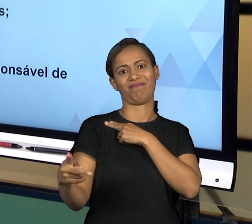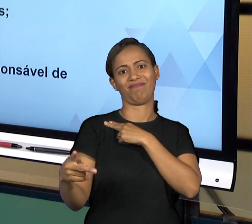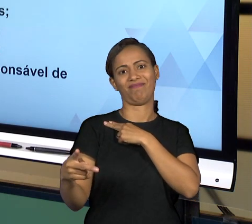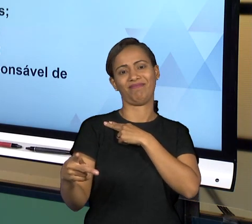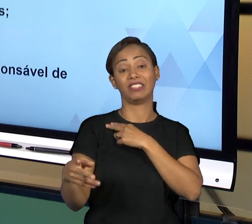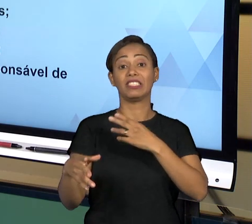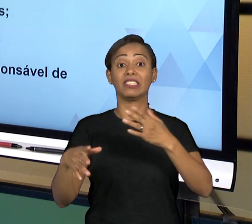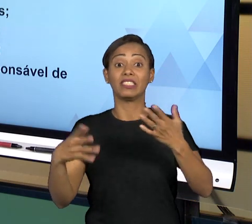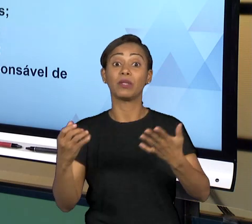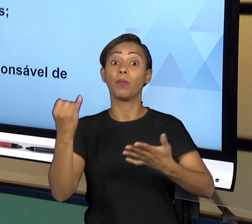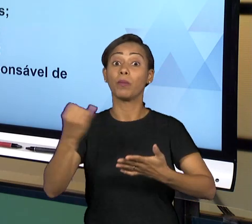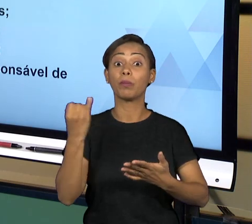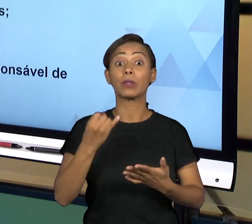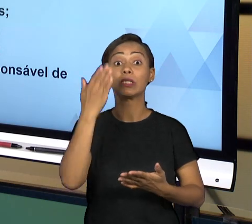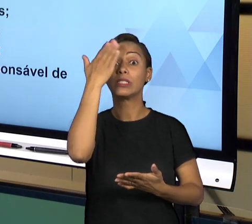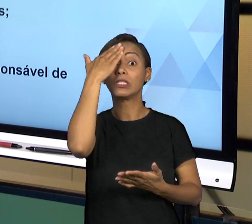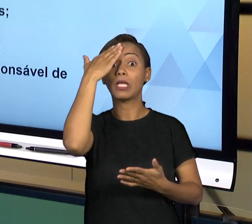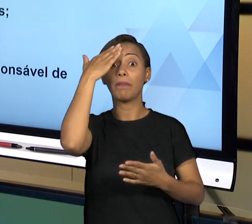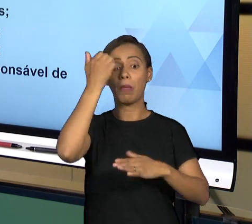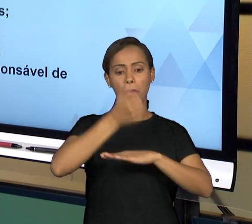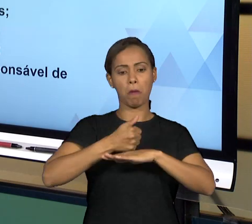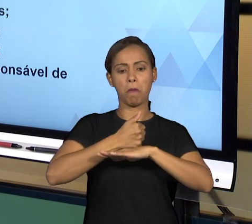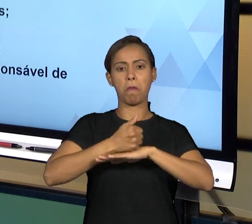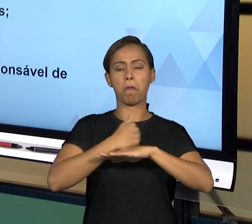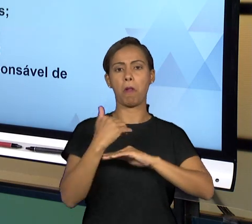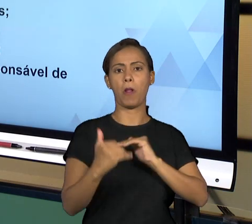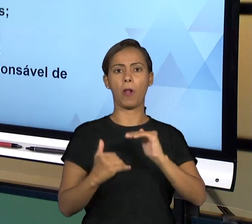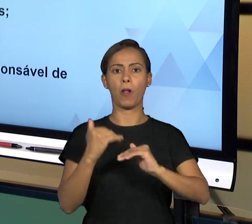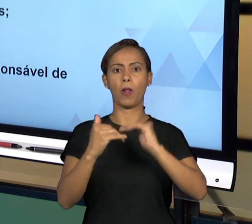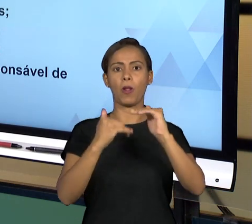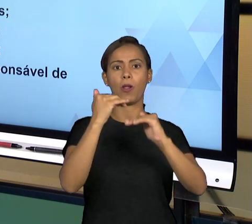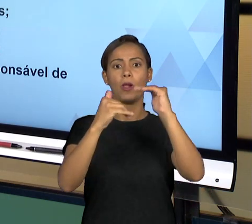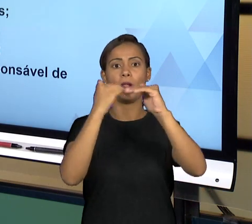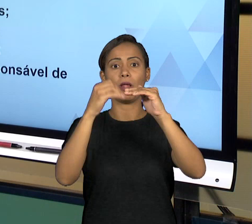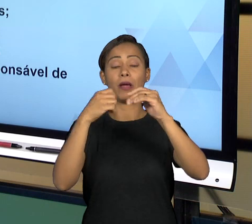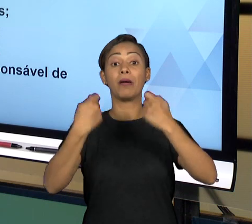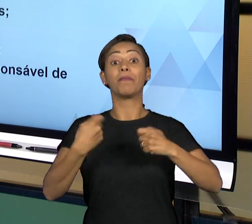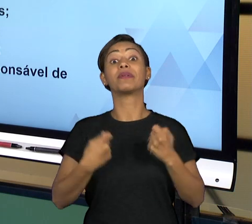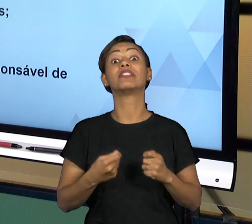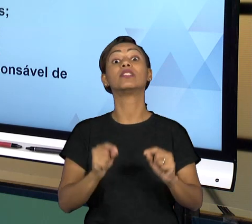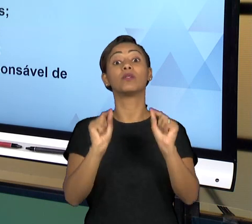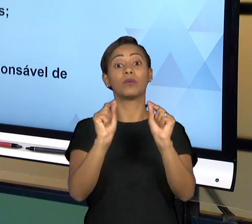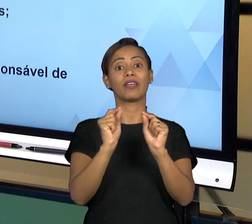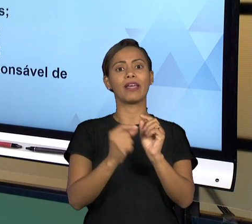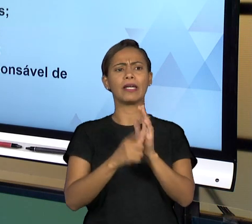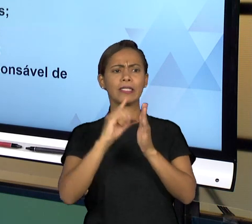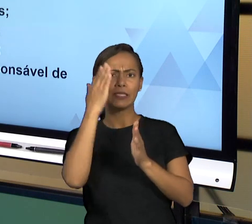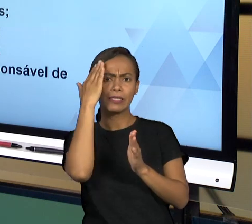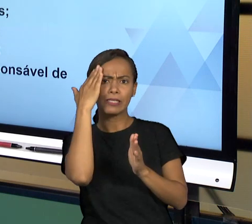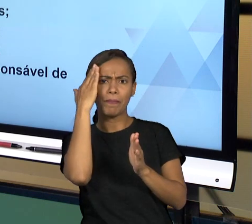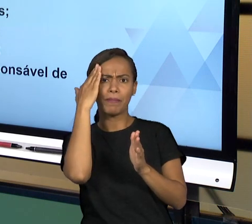DO MINISTÉRIO PÚBLICO, A NECESSÁRIA ESTABILIDADE JUSTAMENTE PARA ATUAR NO COMBATE A QUALQUER TIPO